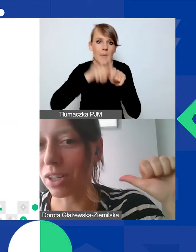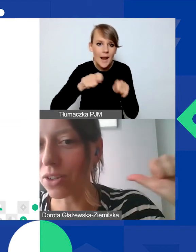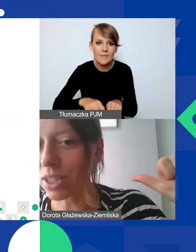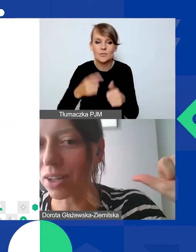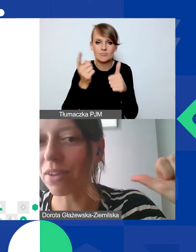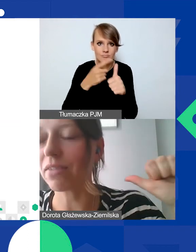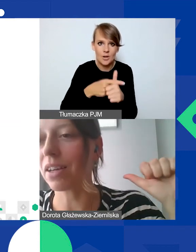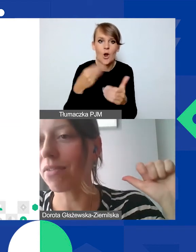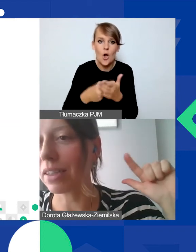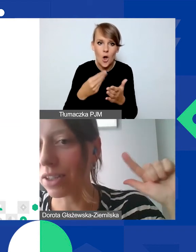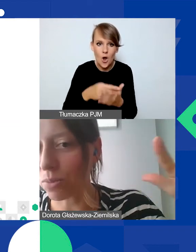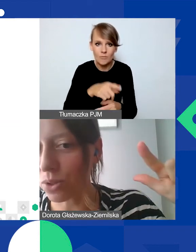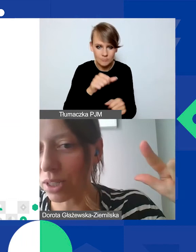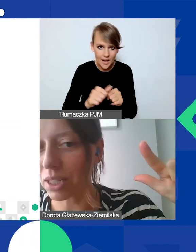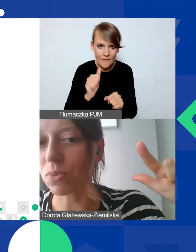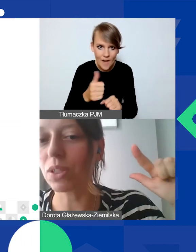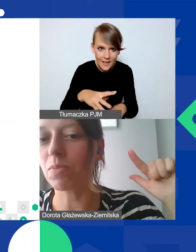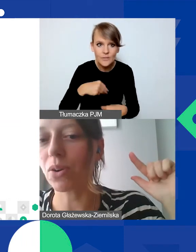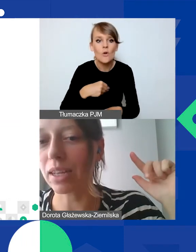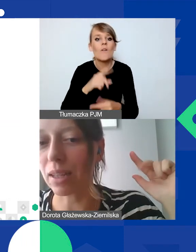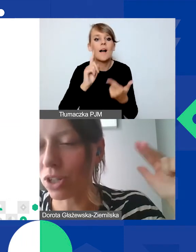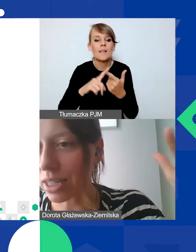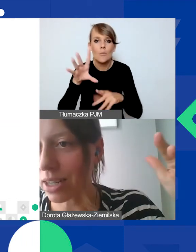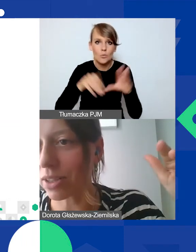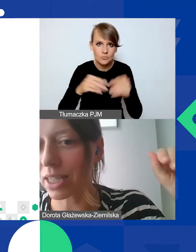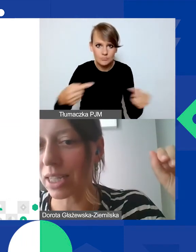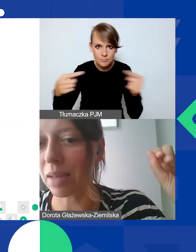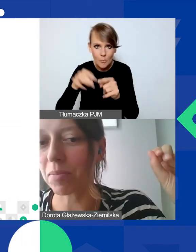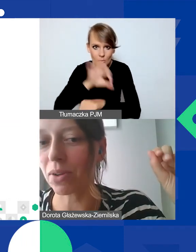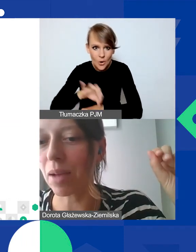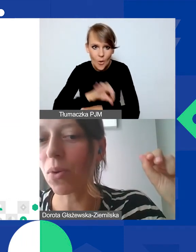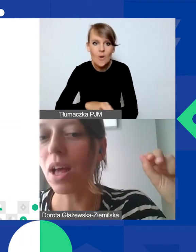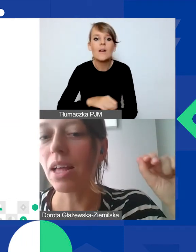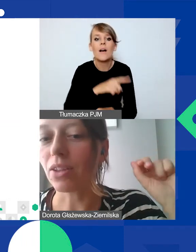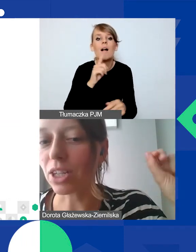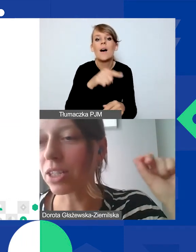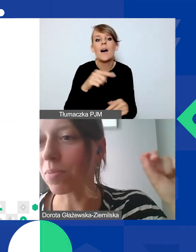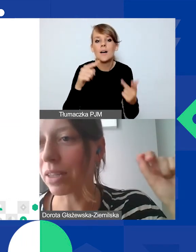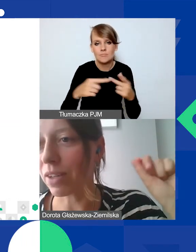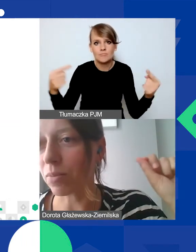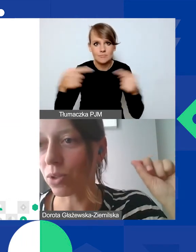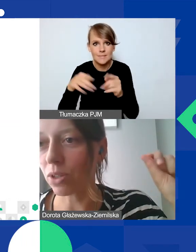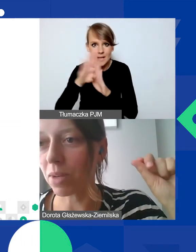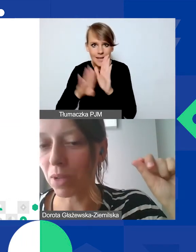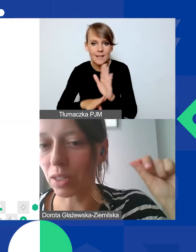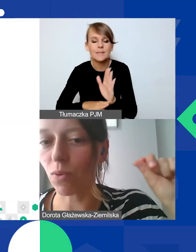czy koszty są kwalifikowane, czy budżet jest spójny z projektem, zgodny z zasadami programu. To narzędzie do planowania budżetu